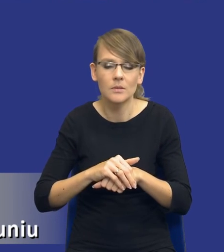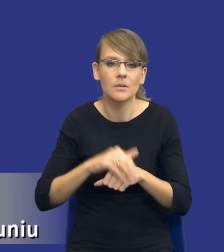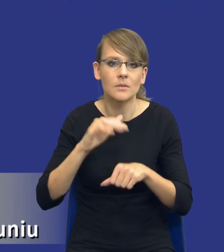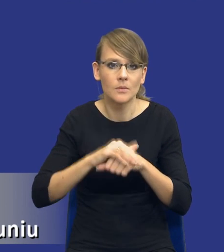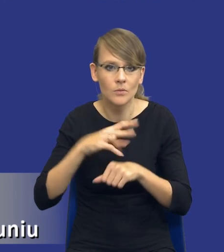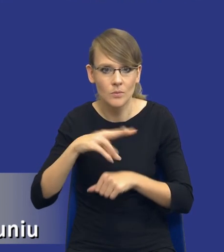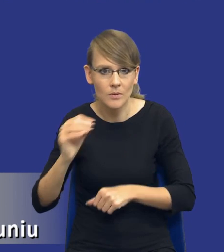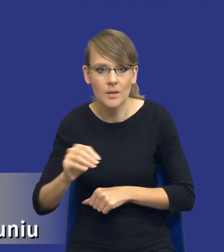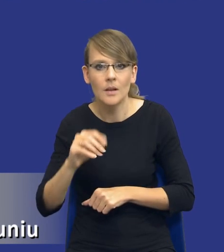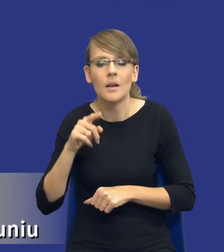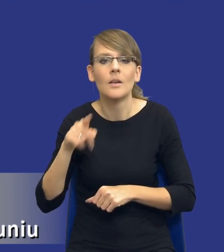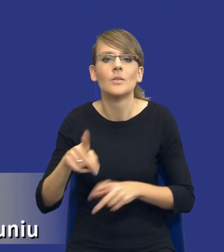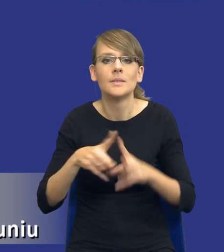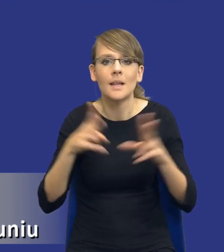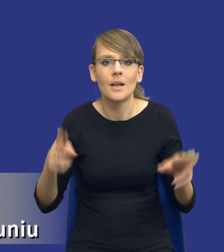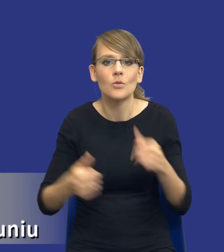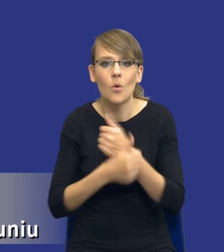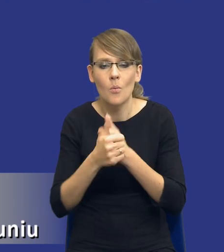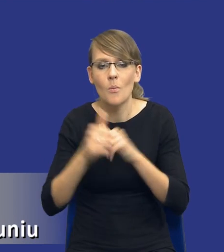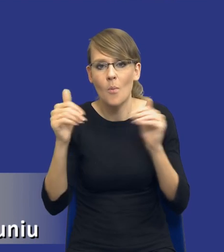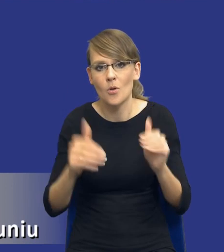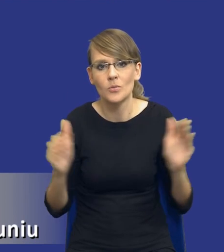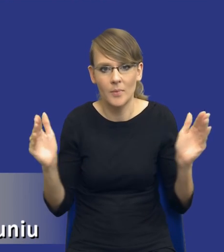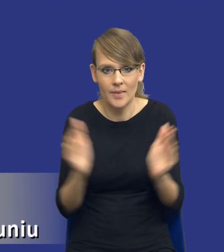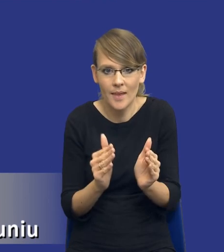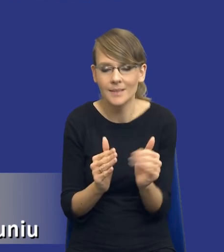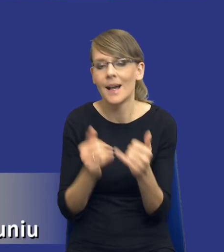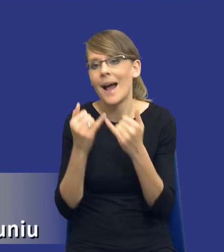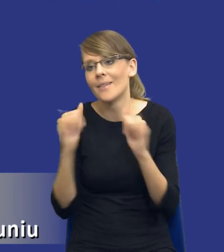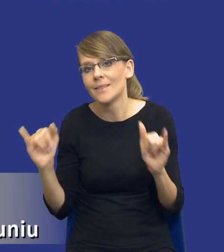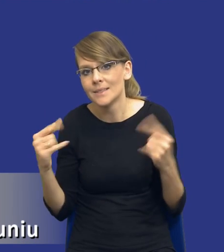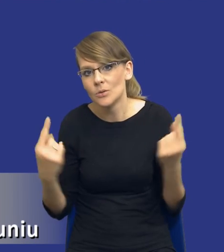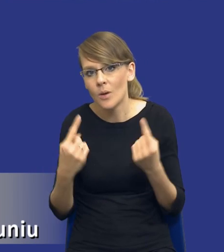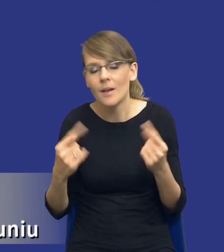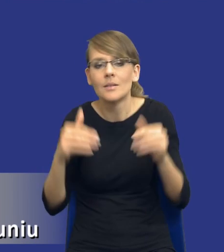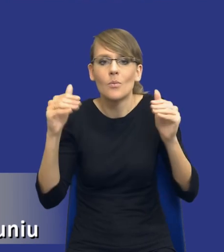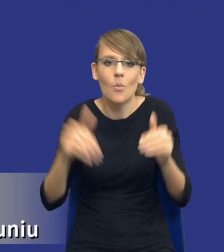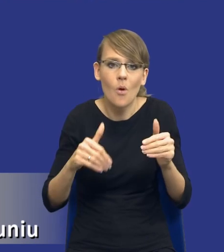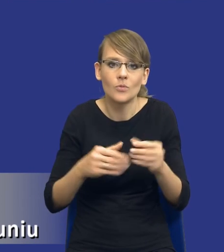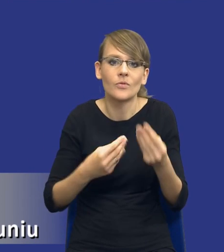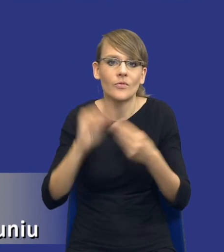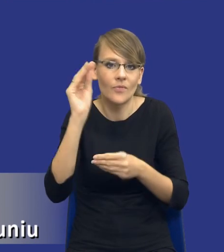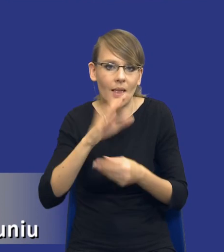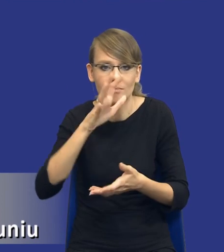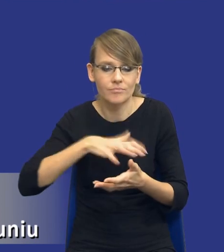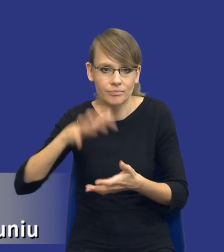tak jak powiedziałem, zakres tego dokumentu może być mniejszy, w innych przypadkach rzeczywiście może być troszeczkę bardziej rozbudowany.